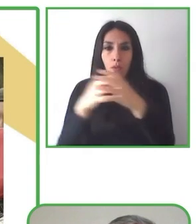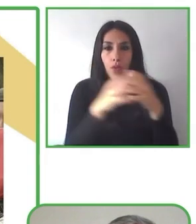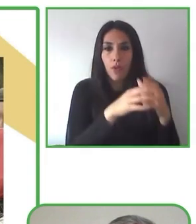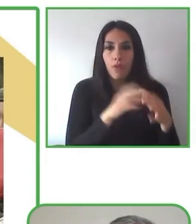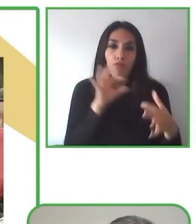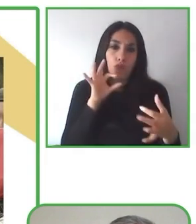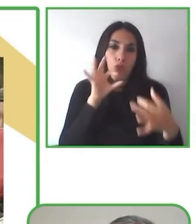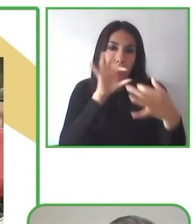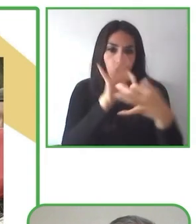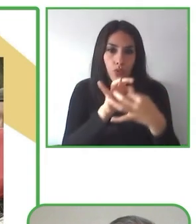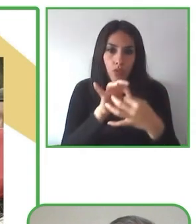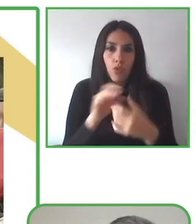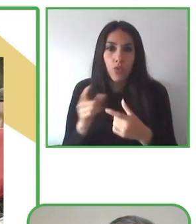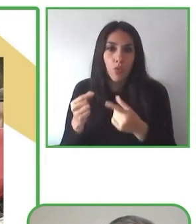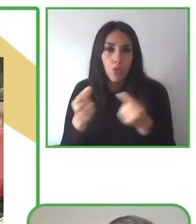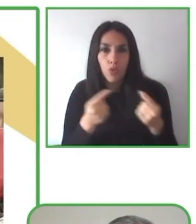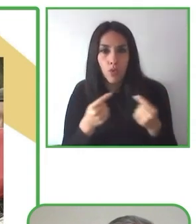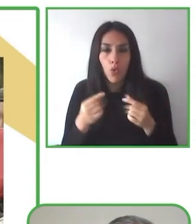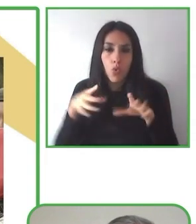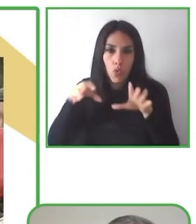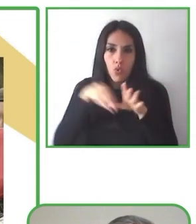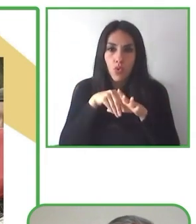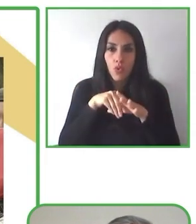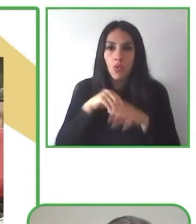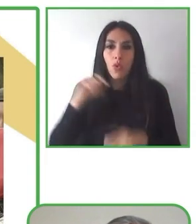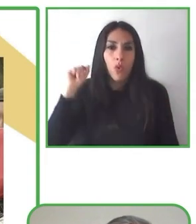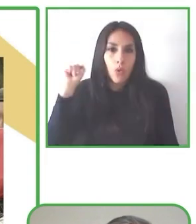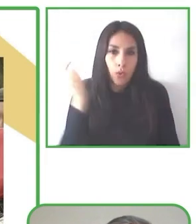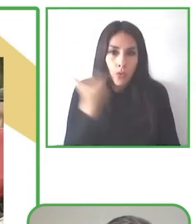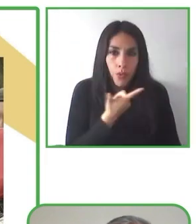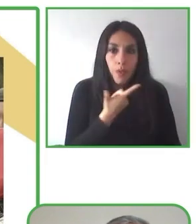accesibles desde el Atlántico hasta el Pacífico.